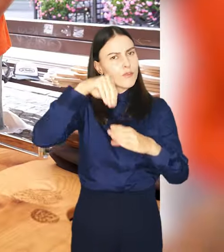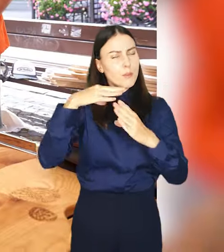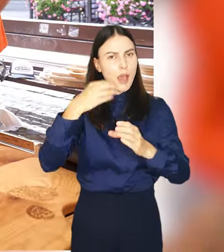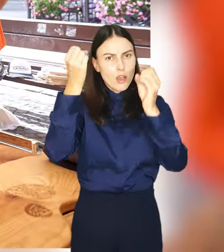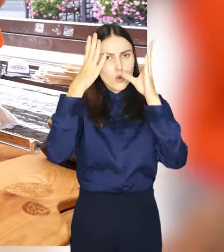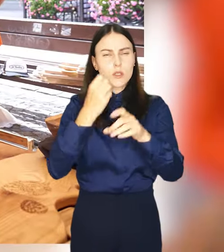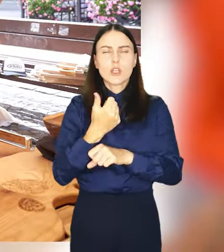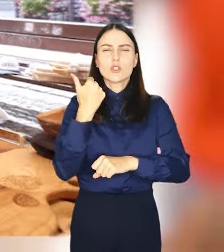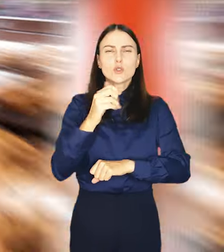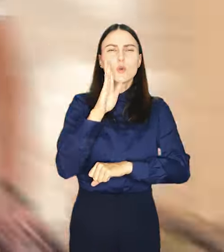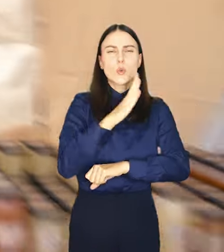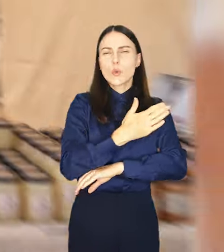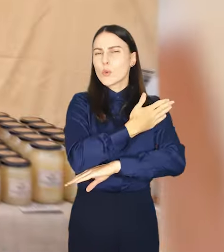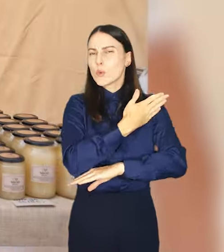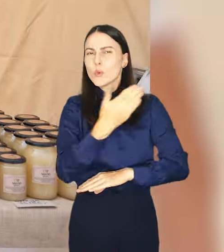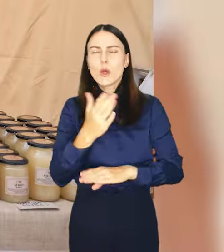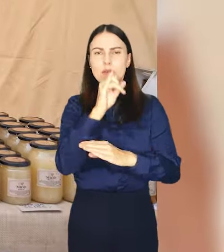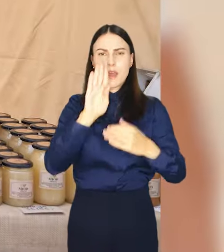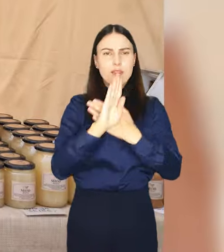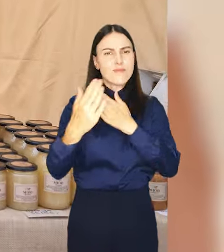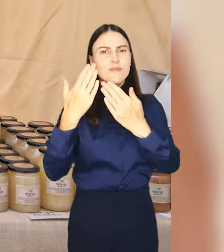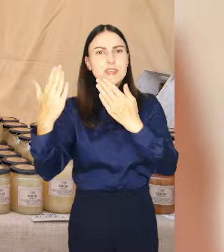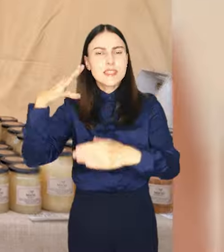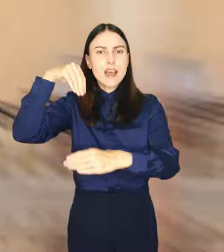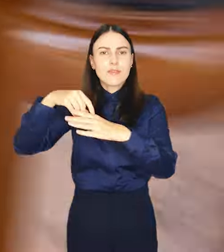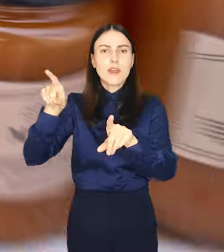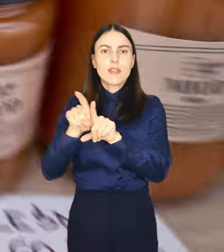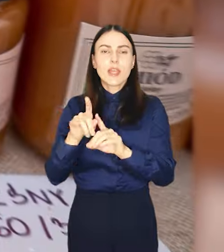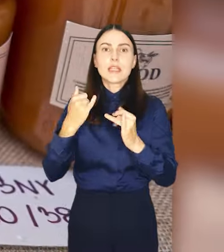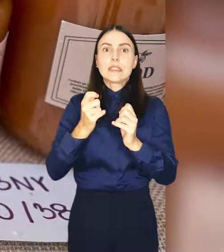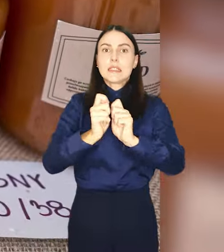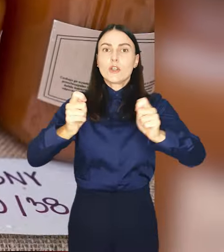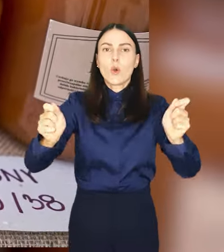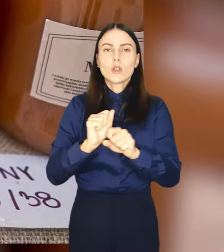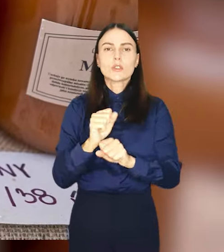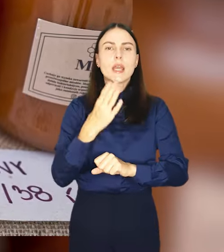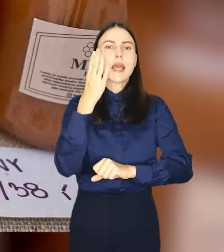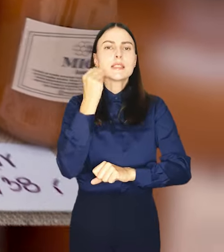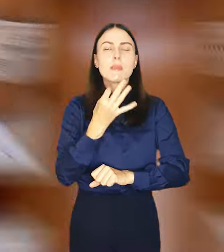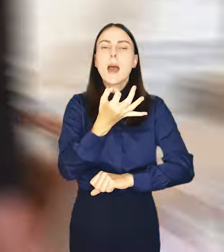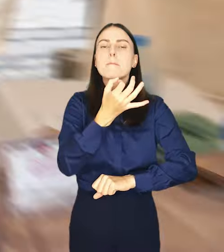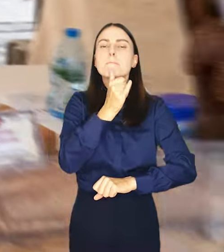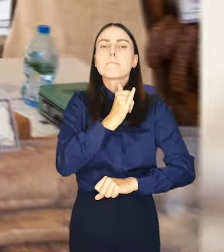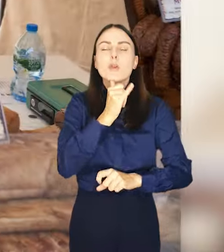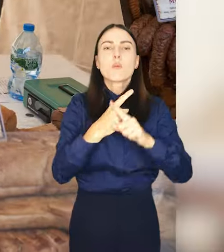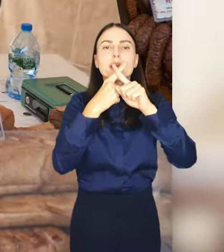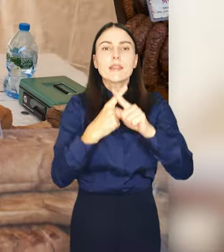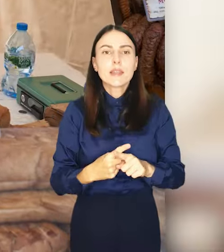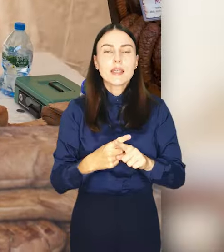Setki produktów, kilkudziesięciu wystawców, a do tego koncerty degustacje, nastawianie